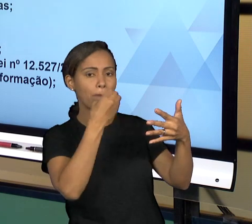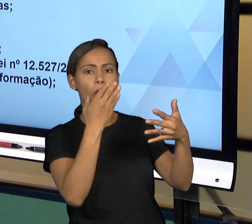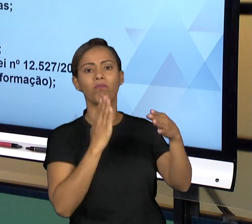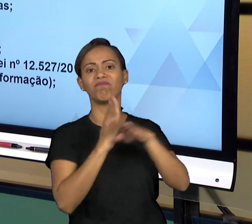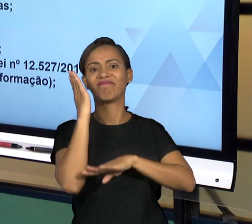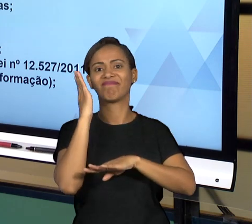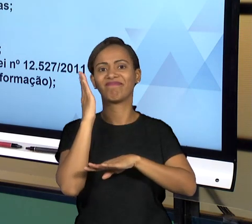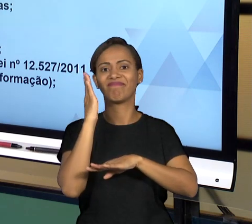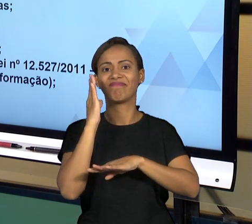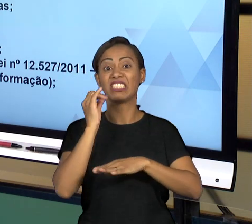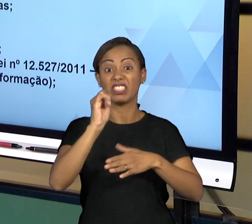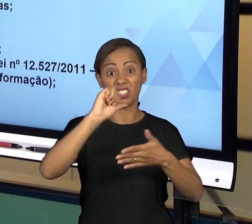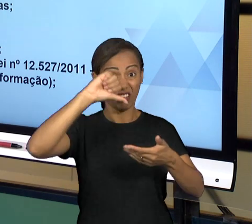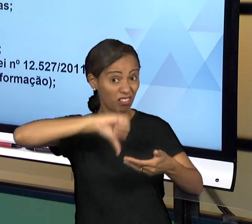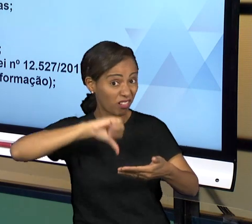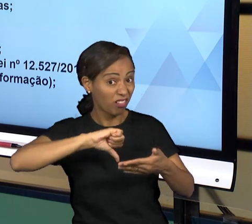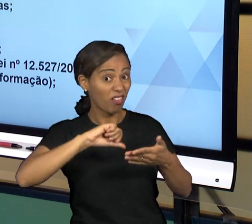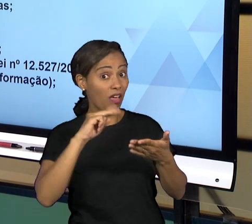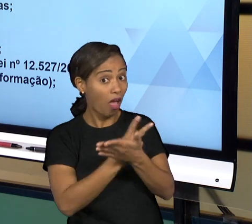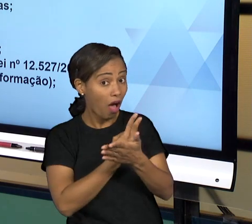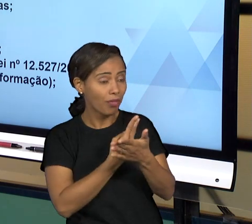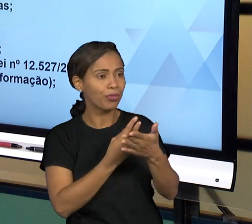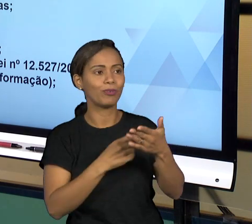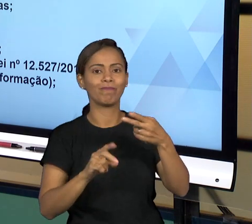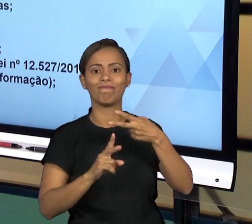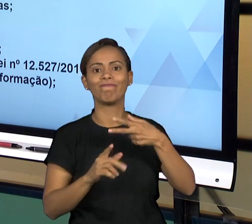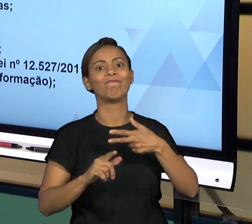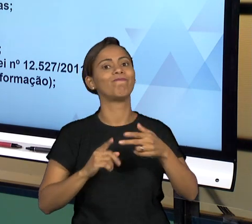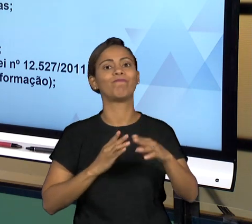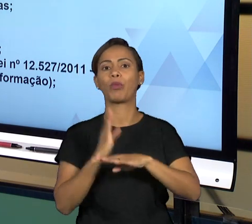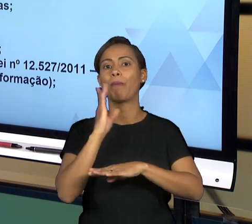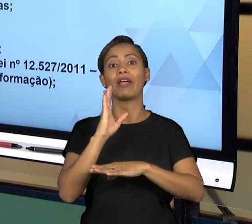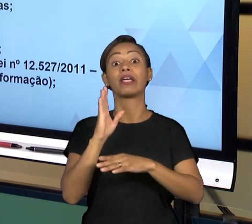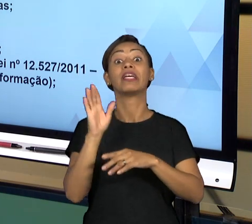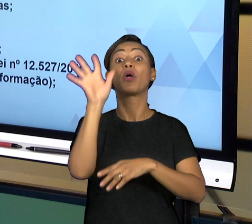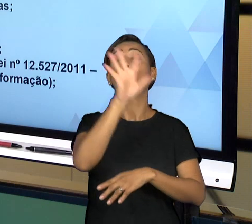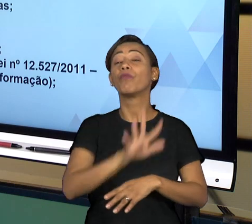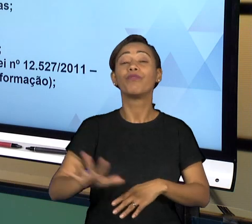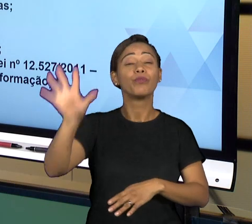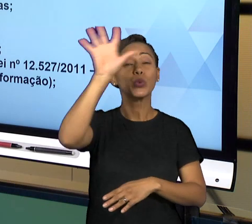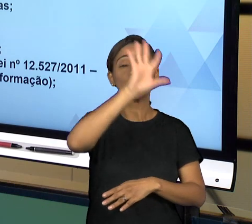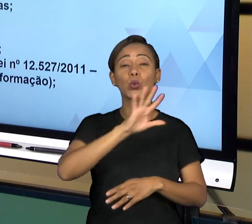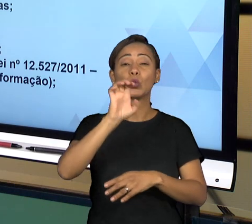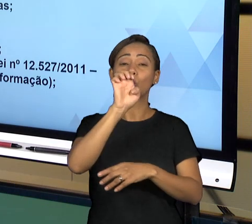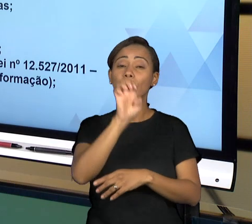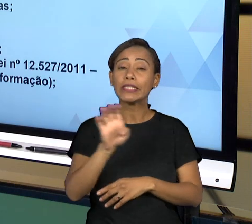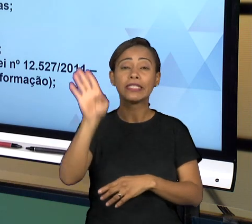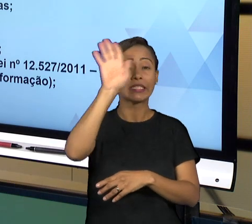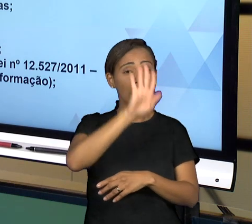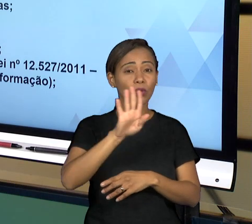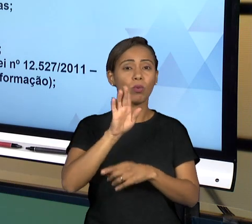UNIÃO, SEJA DOS ESTADOS E DE ALGUNS MUNICÍPIOS FISCALIZAM AS CONTAS DA FEDERAÇÃO QUE ESTÃO